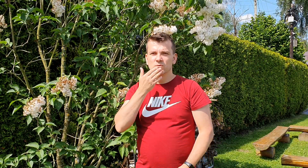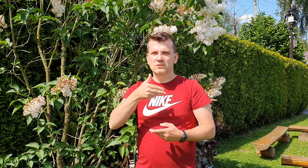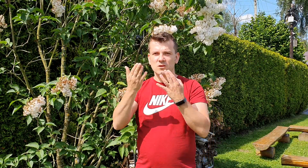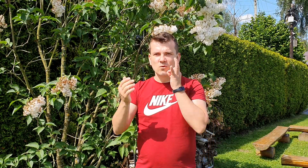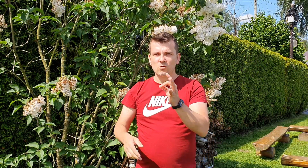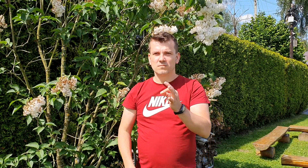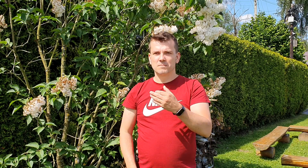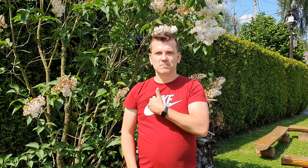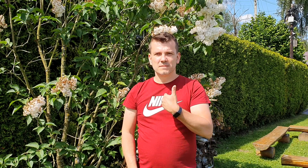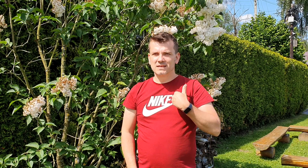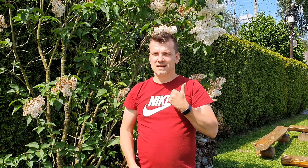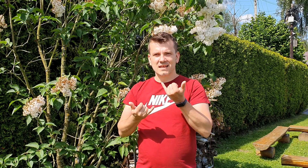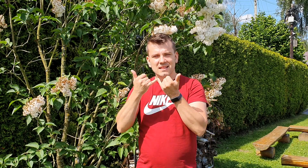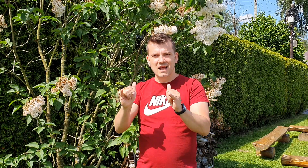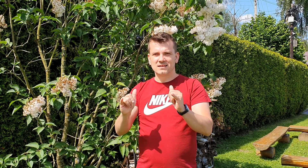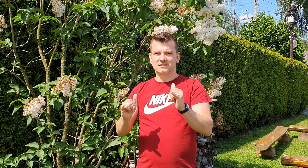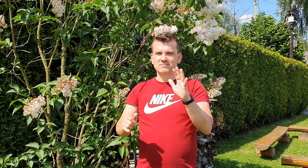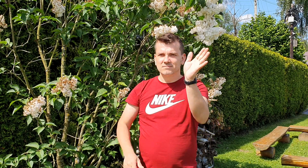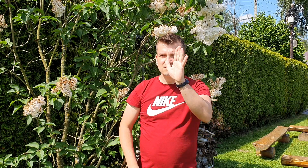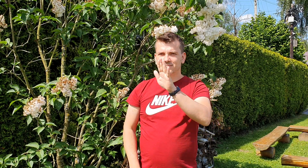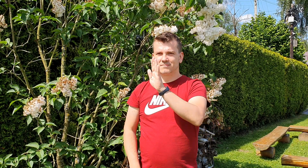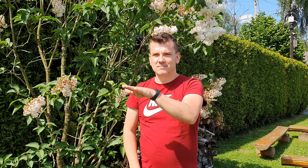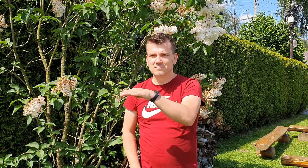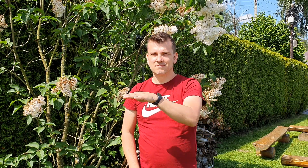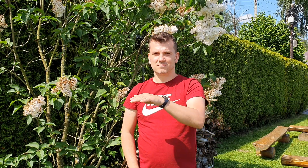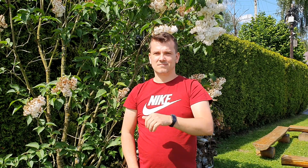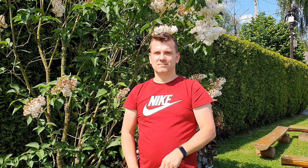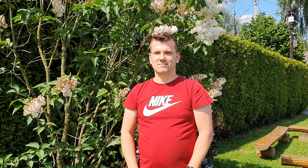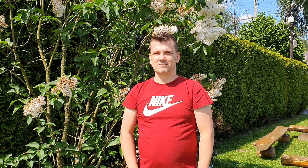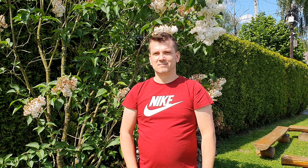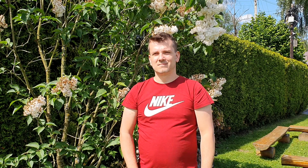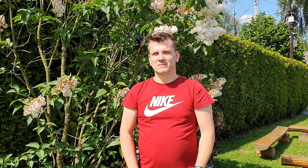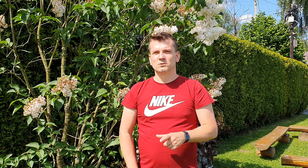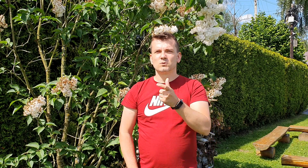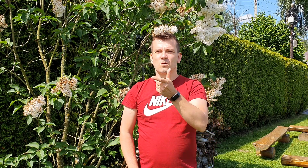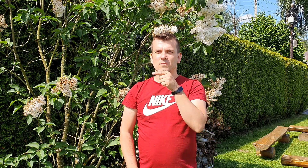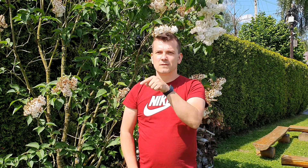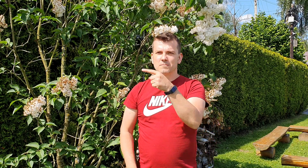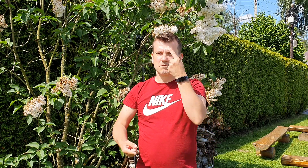my musimy inaczej zwrócić twoją uwagę to co możesz uważać za krzyk jest naszą próbą